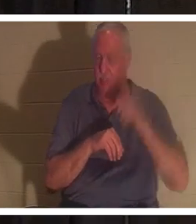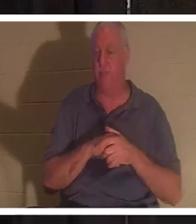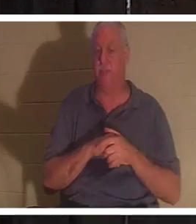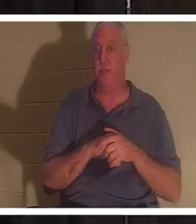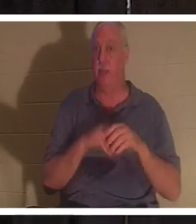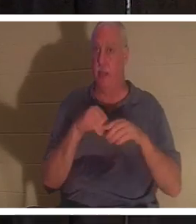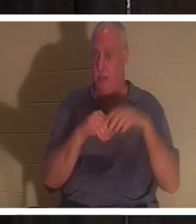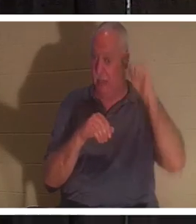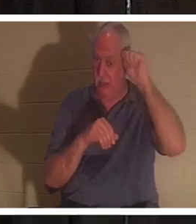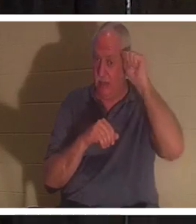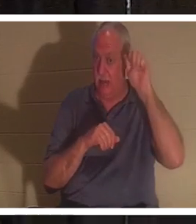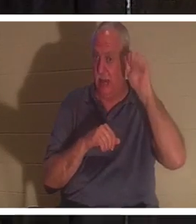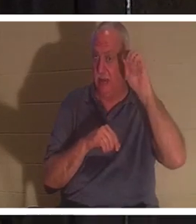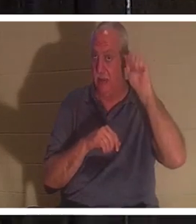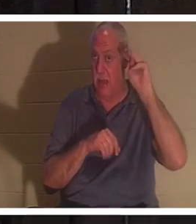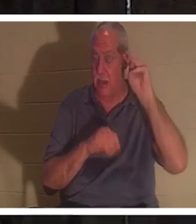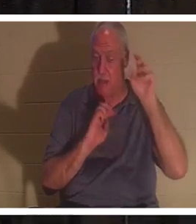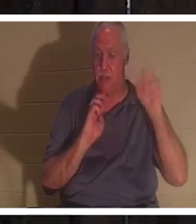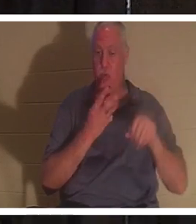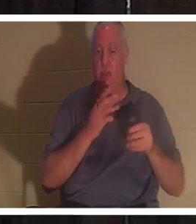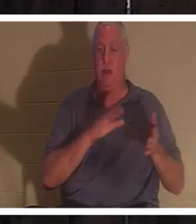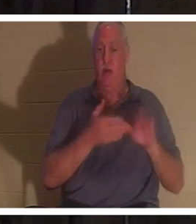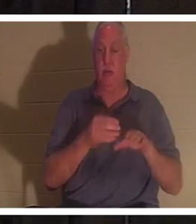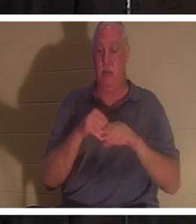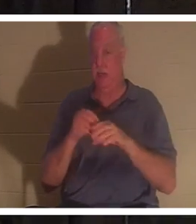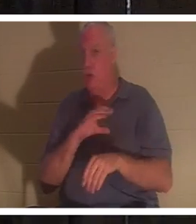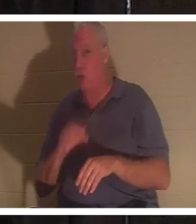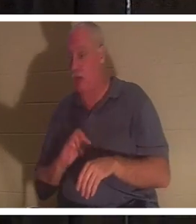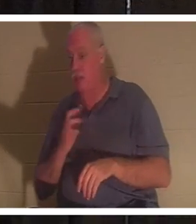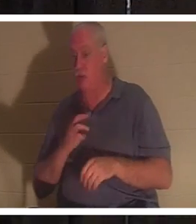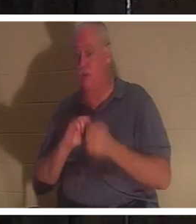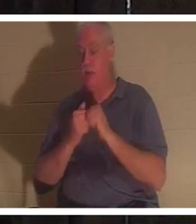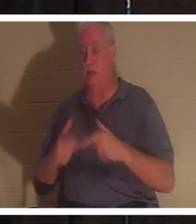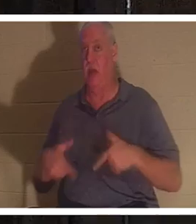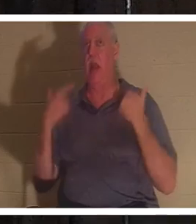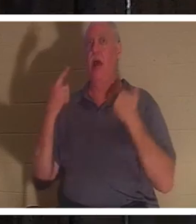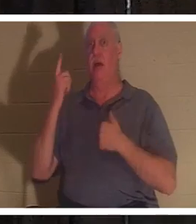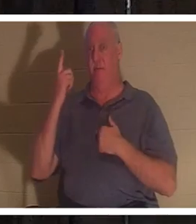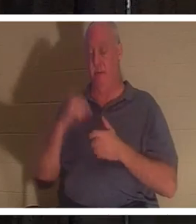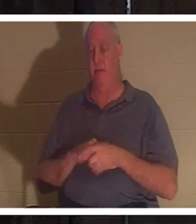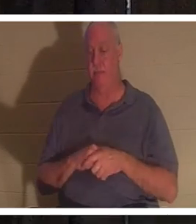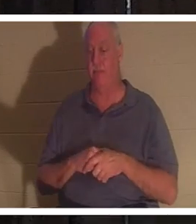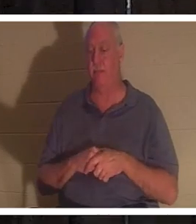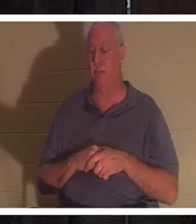हम मर चुके हैं, परन्तु मसीह में हम जीवित किये गये हैं। यह कुछ ऐसा है कि जैसे-जैसे हम आगे बढ़ेंगे हम